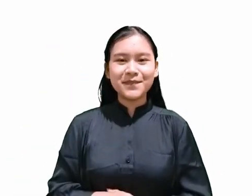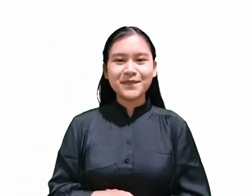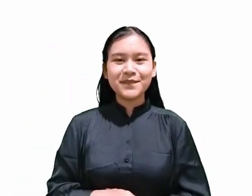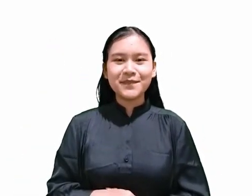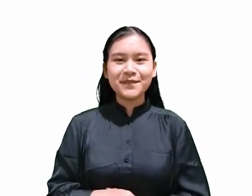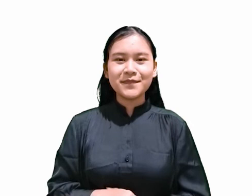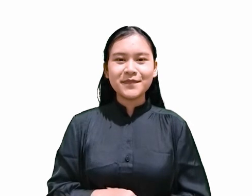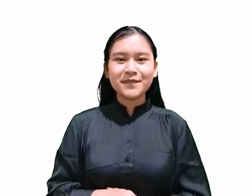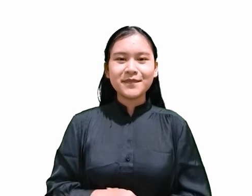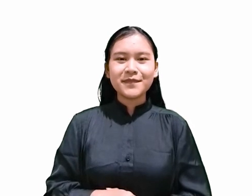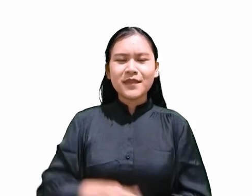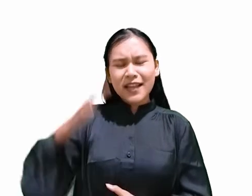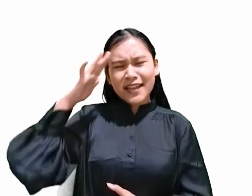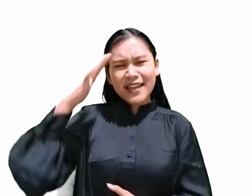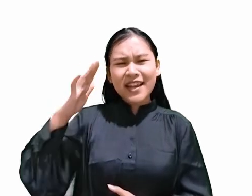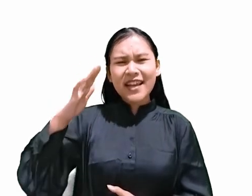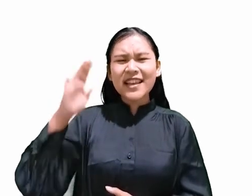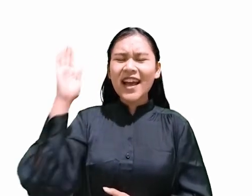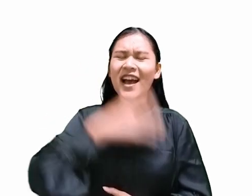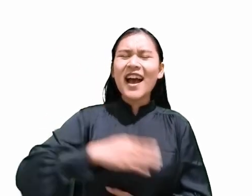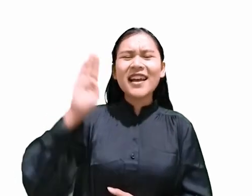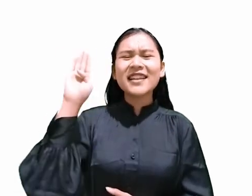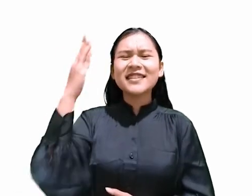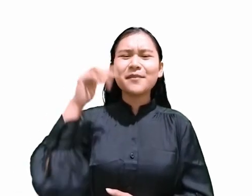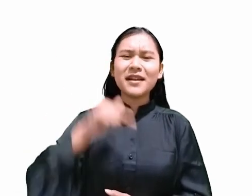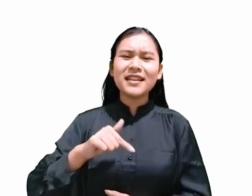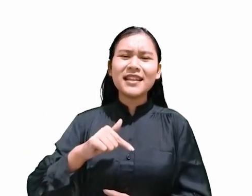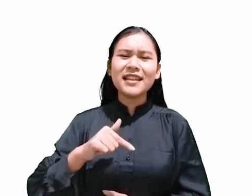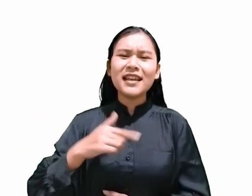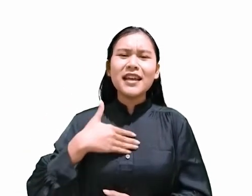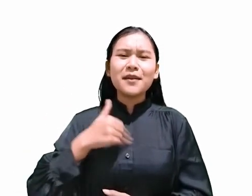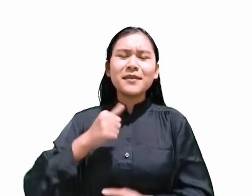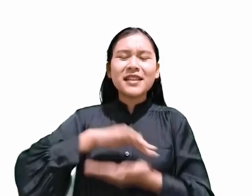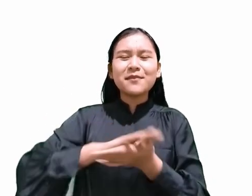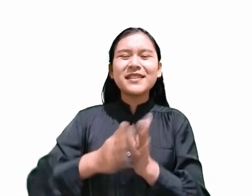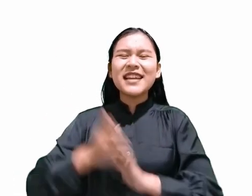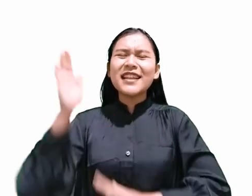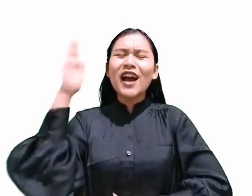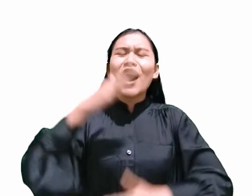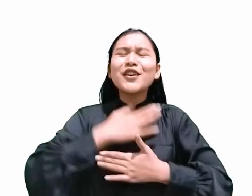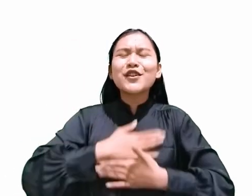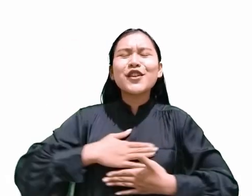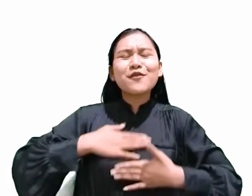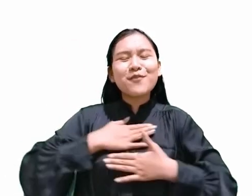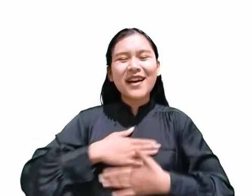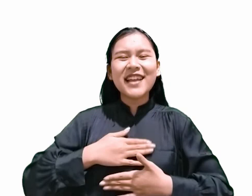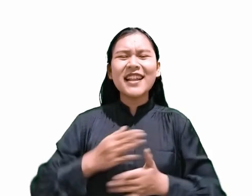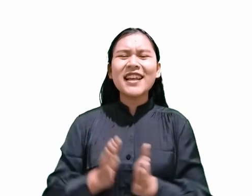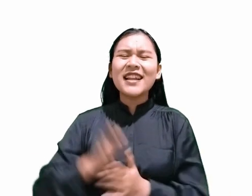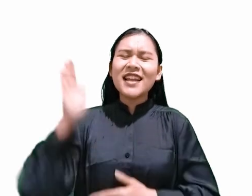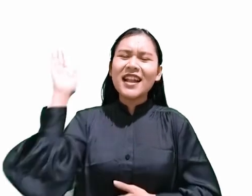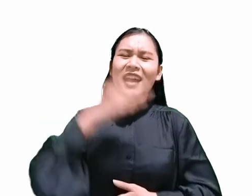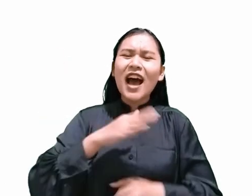Kiranya hari Sabat ini menjadi hari kenikmatan dan penuh berkat bagi kita semua.